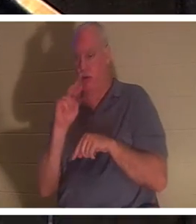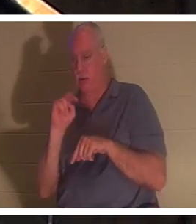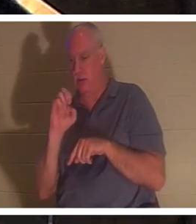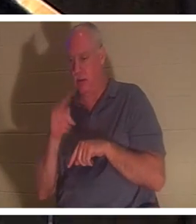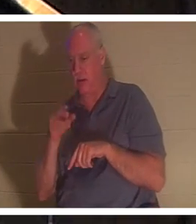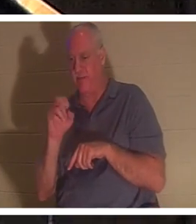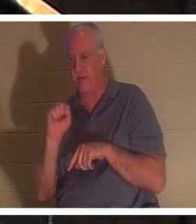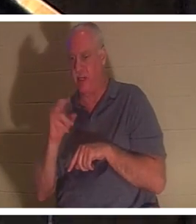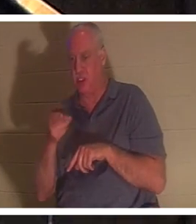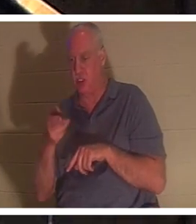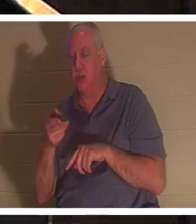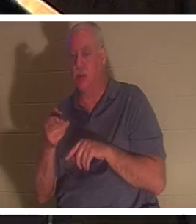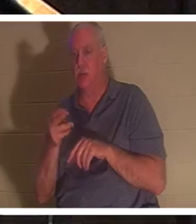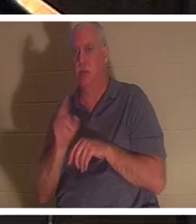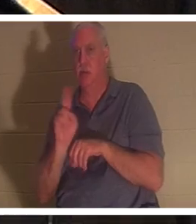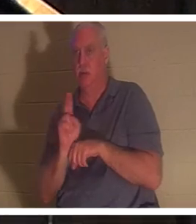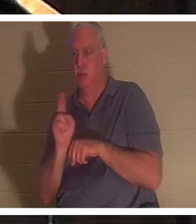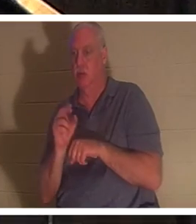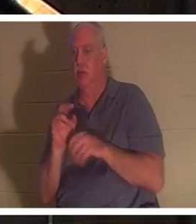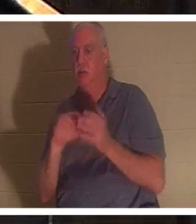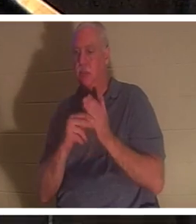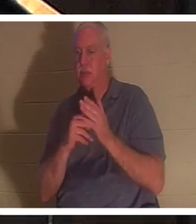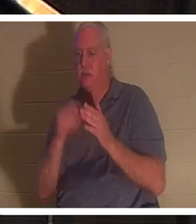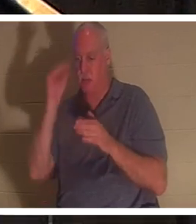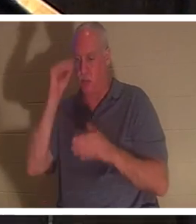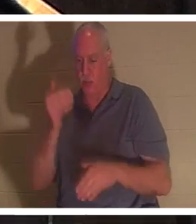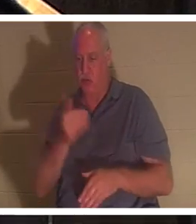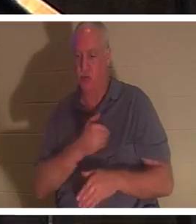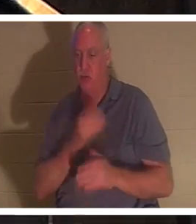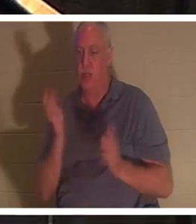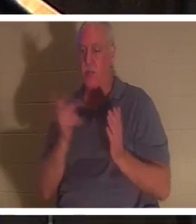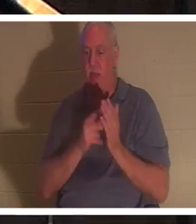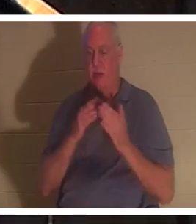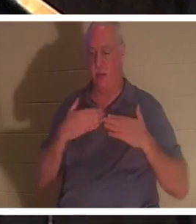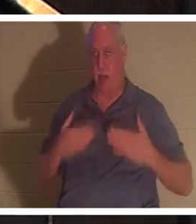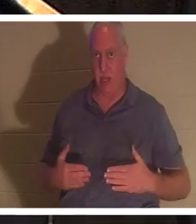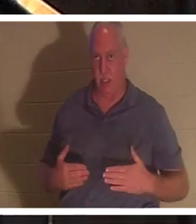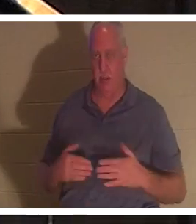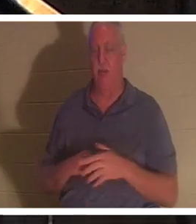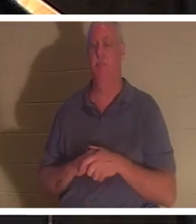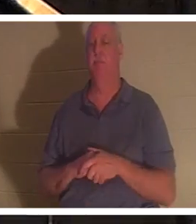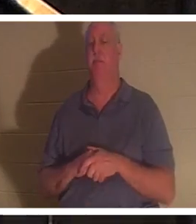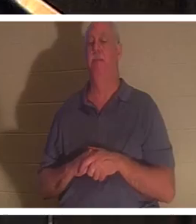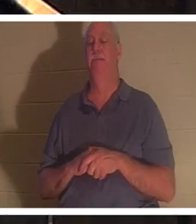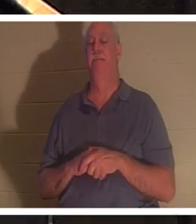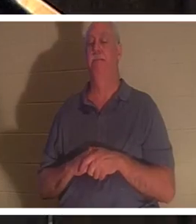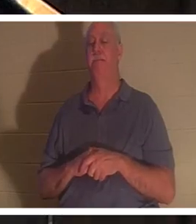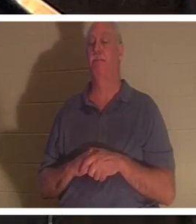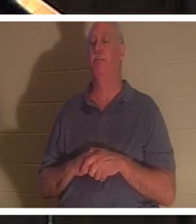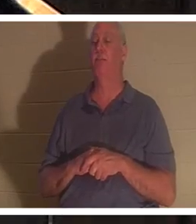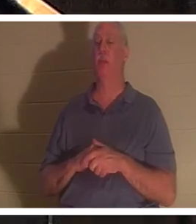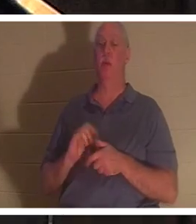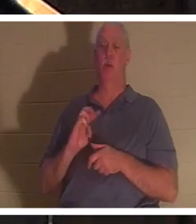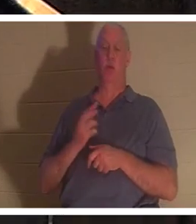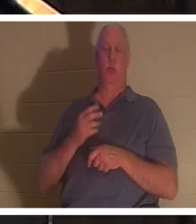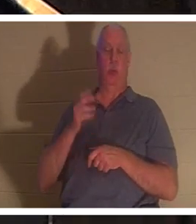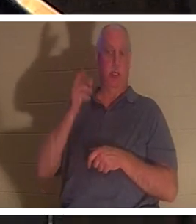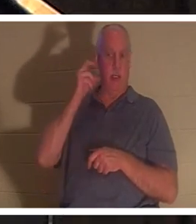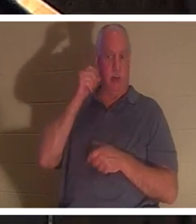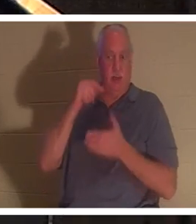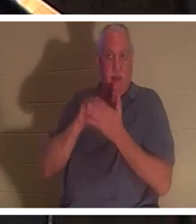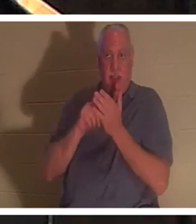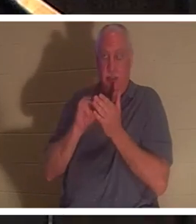、少年の魂が肉体に戻ったことを意味しています。私たちは今、天国で「